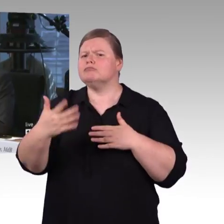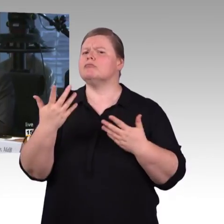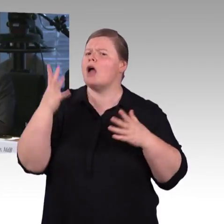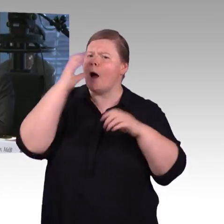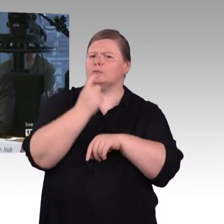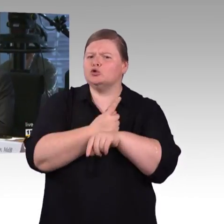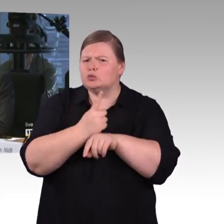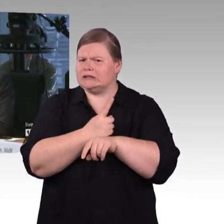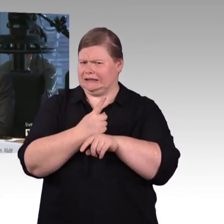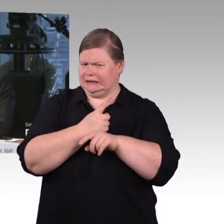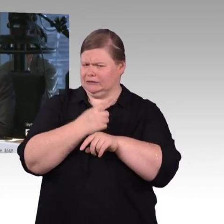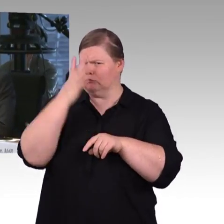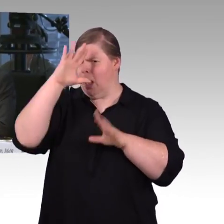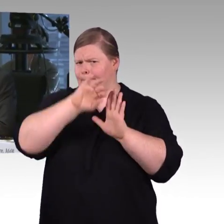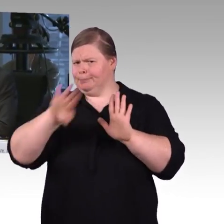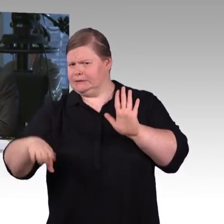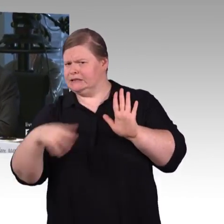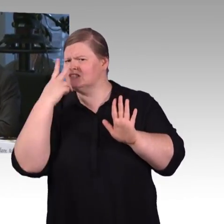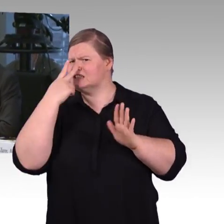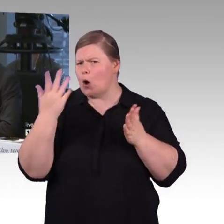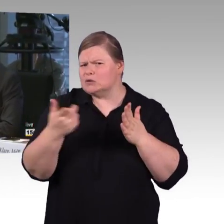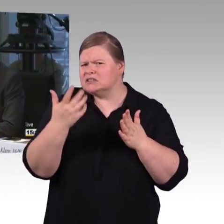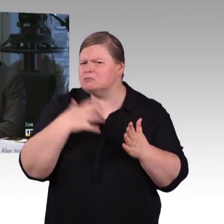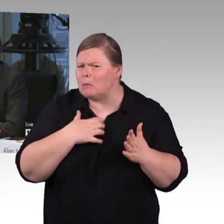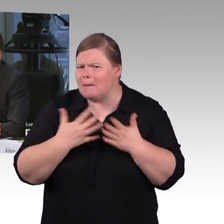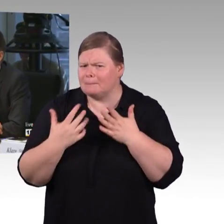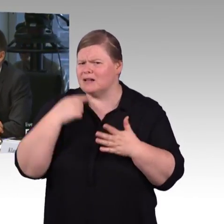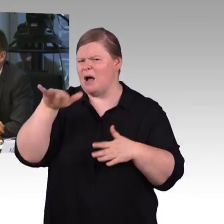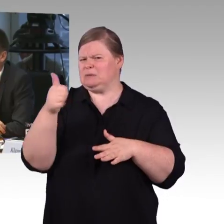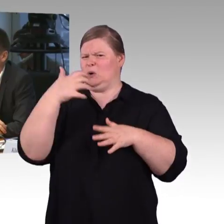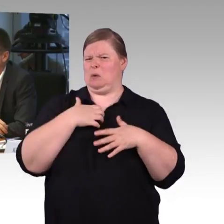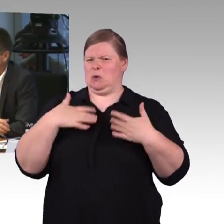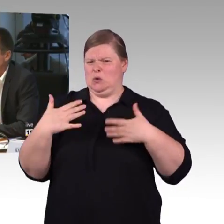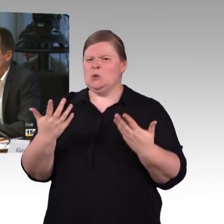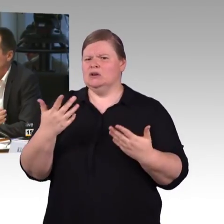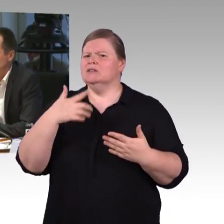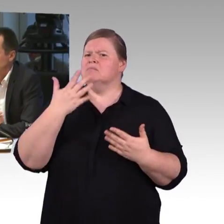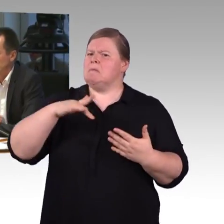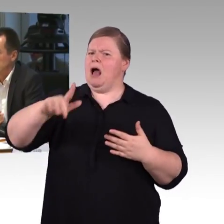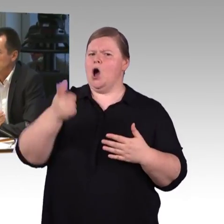dass man 75 cm Rollstuhlbreite Barrierefreiheit ermöglicht.